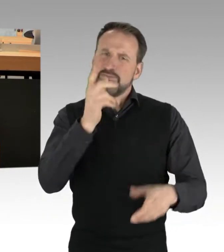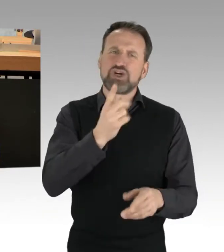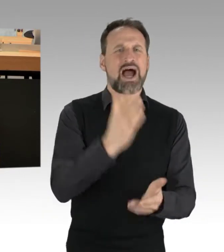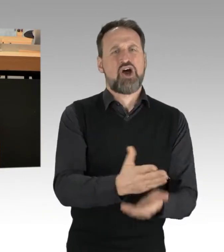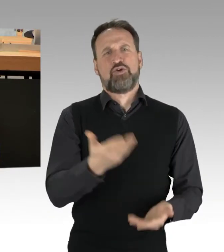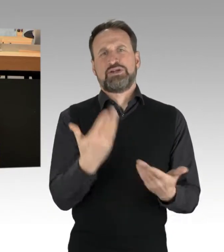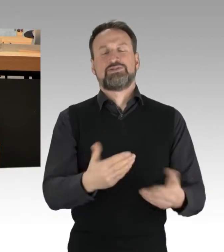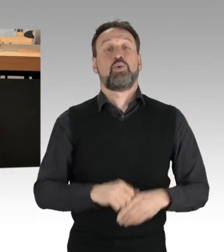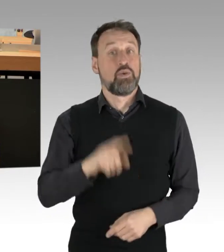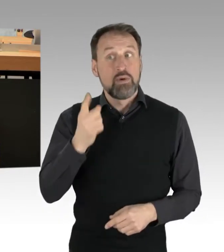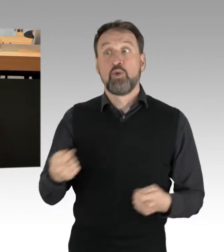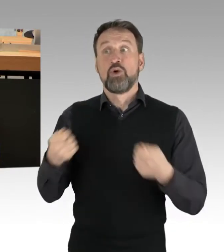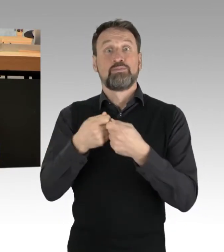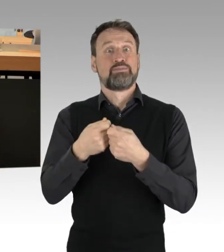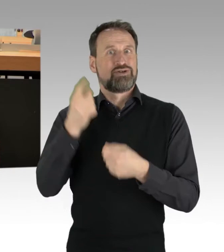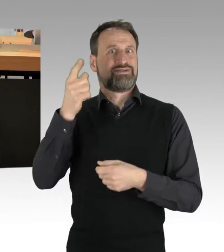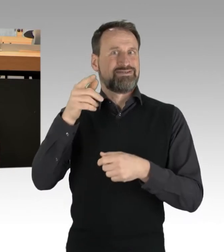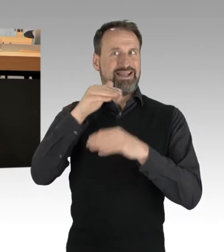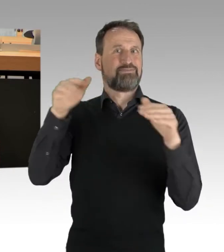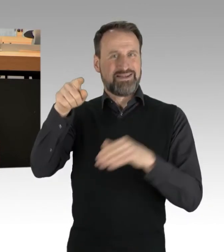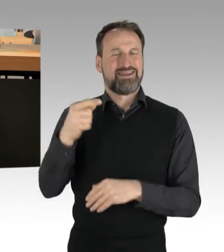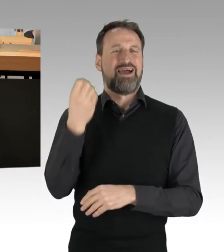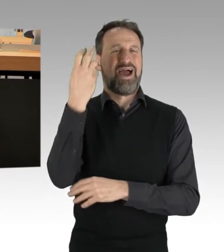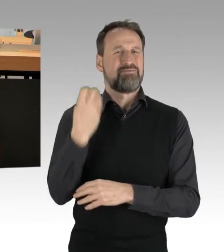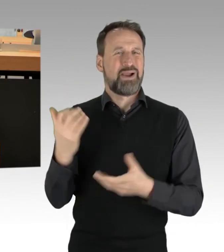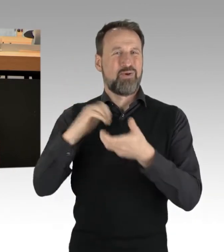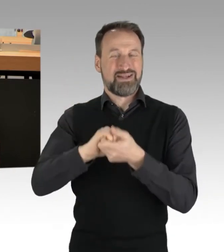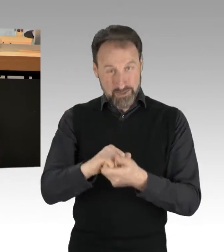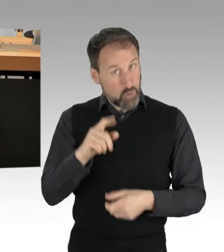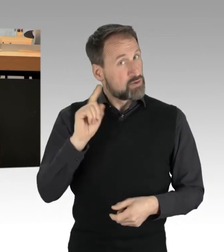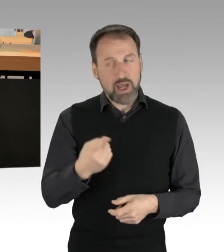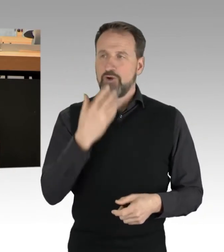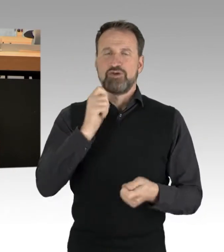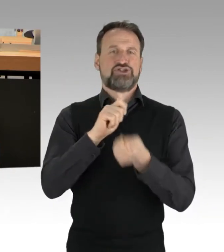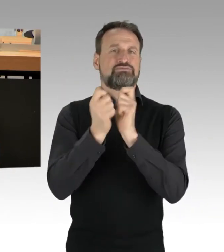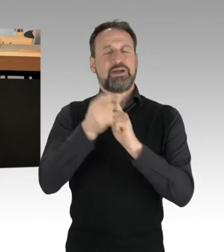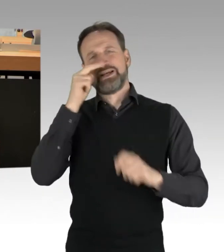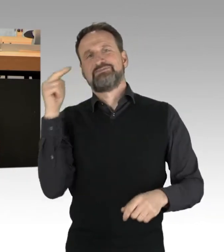von der verbindlichen branchenspezifischen Reduzierung bis hin zur Entkriminalisierung des Containerns.